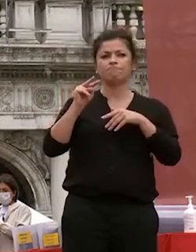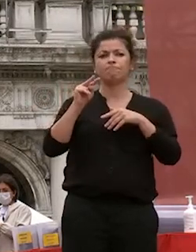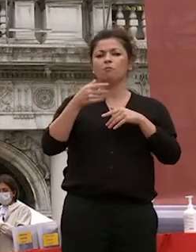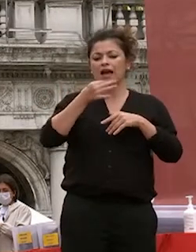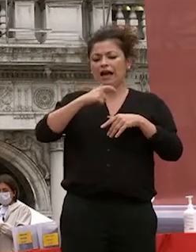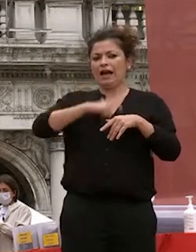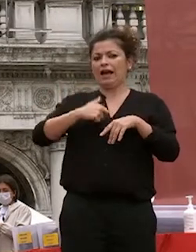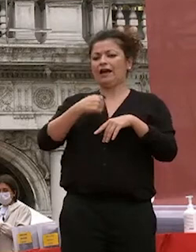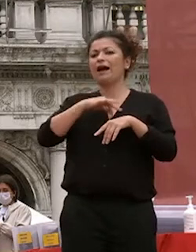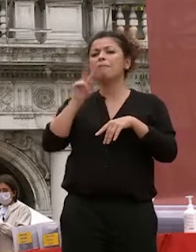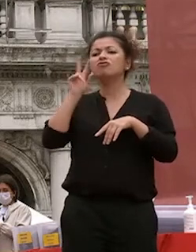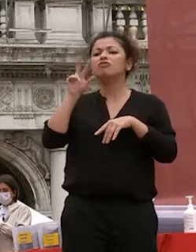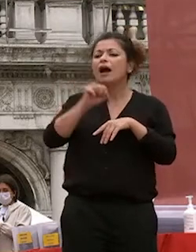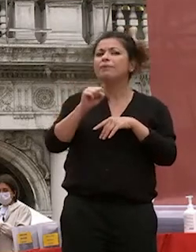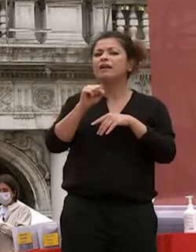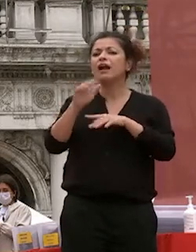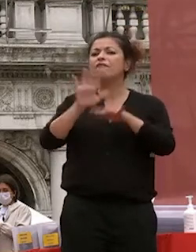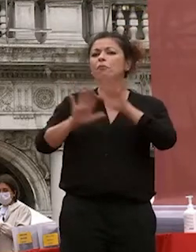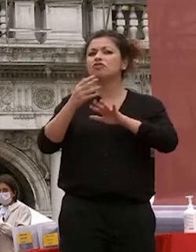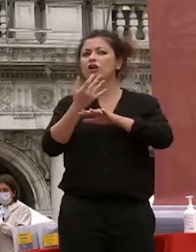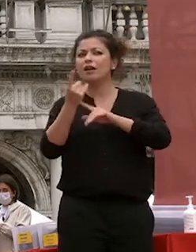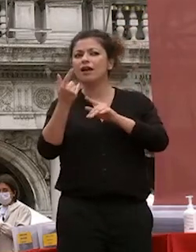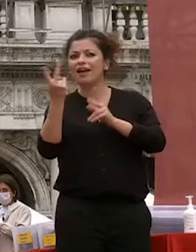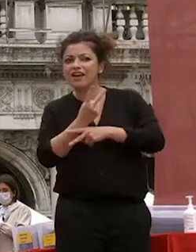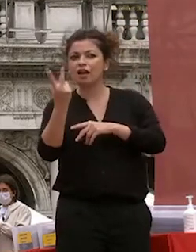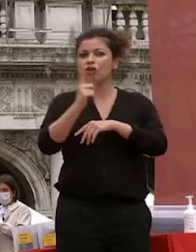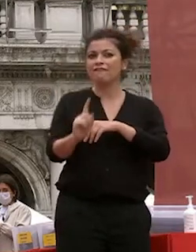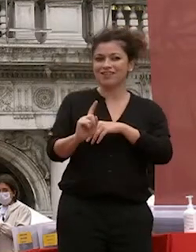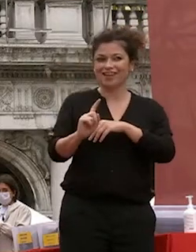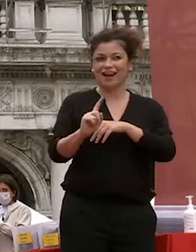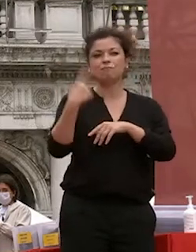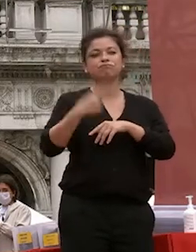dato coscienza di quanto è importante la scienza la conoscenza e la fondatezza la